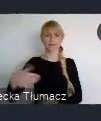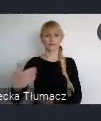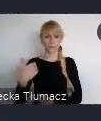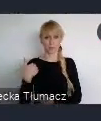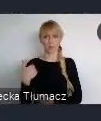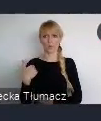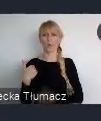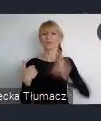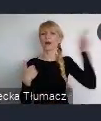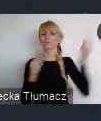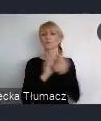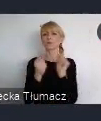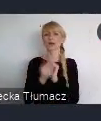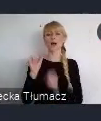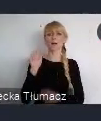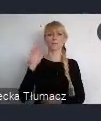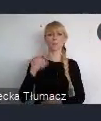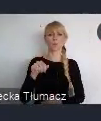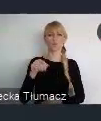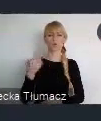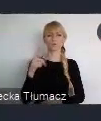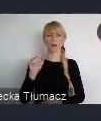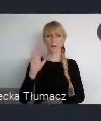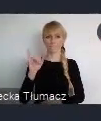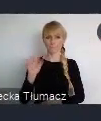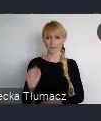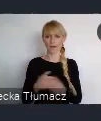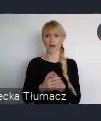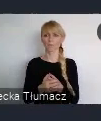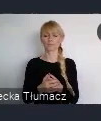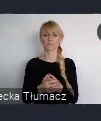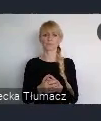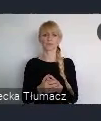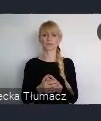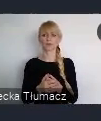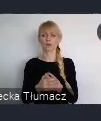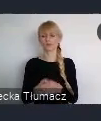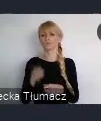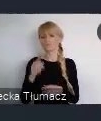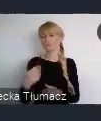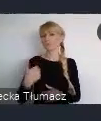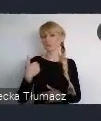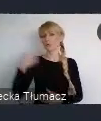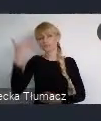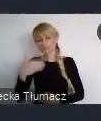Tego było bardzo dużo i niestety one, nie cieszyły się zbyd dużym Często to były tylko takie panele, na których się coś mówiło, przedstawiało.